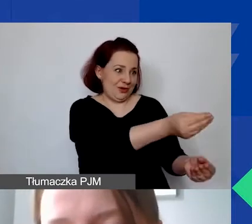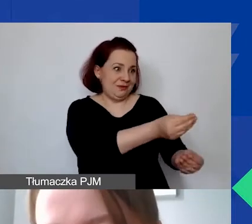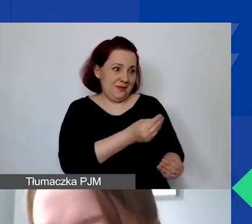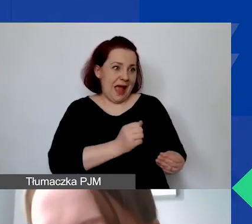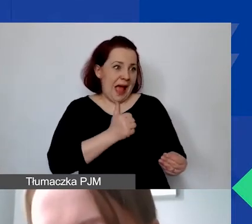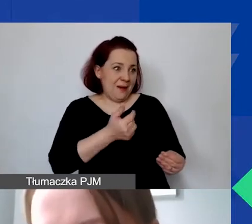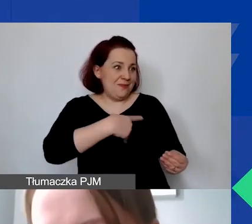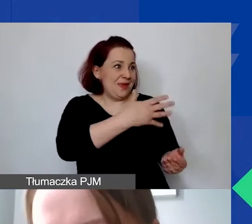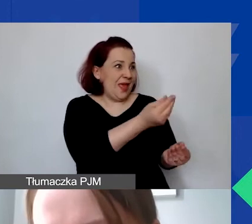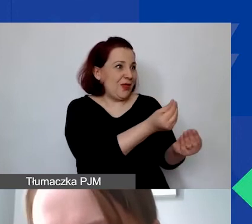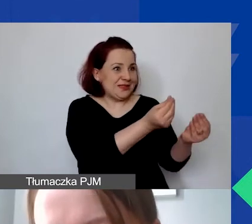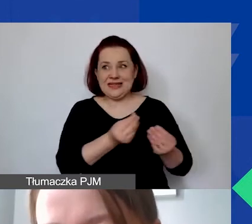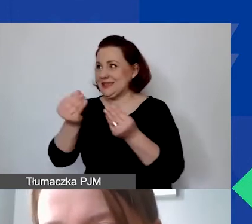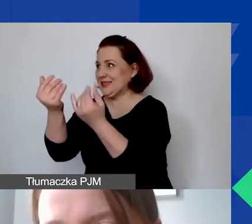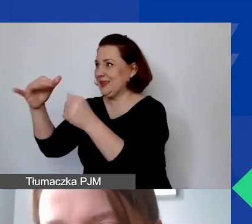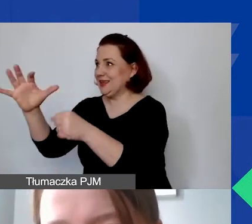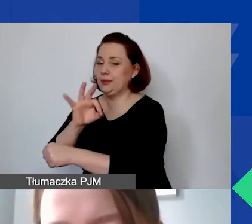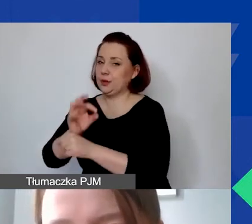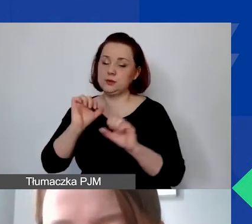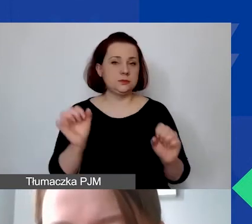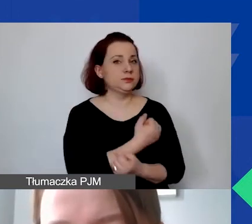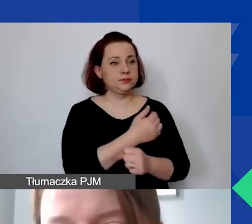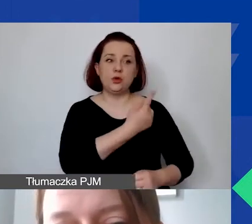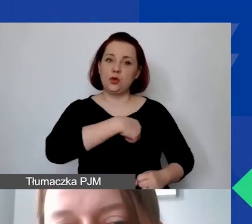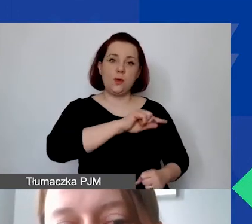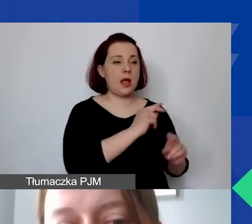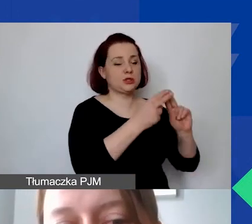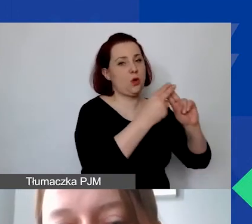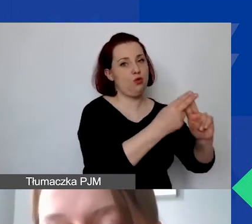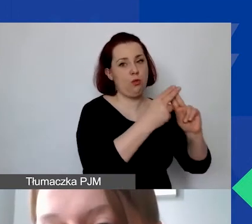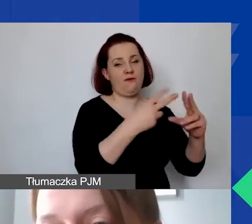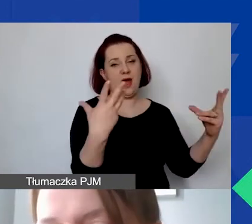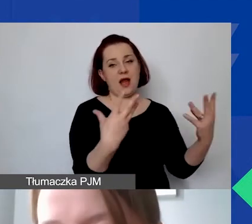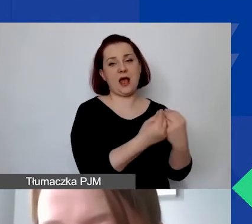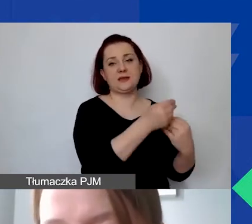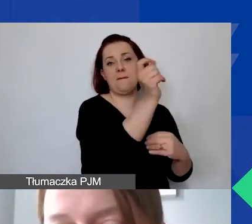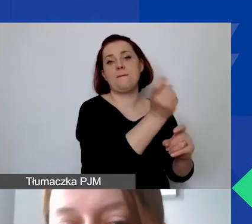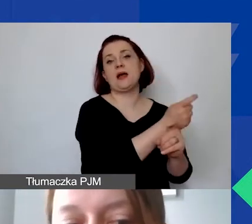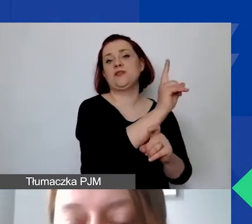Jest to także nasze zobowiązanie w stosunku do donorów. Projekty, które finansujemy,